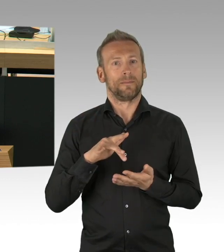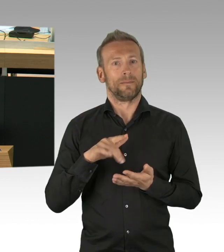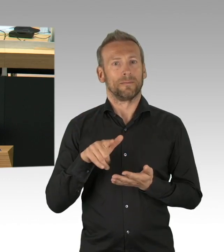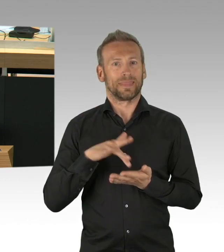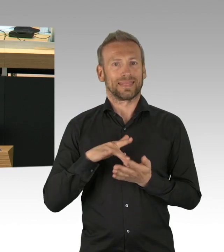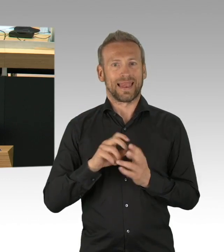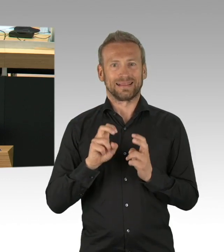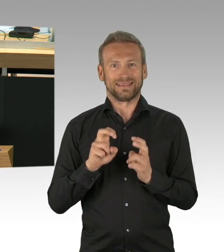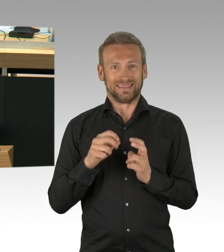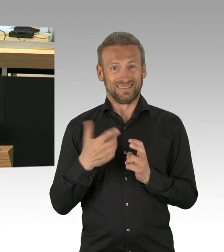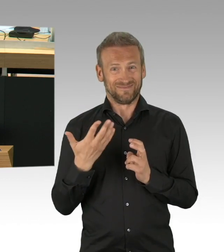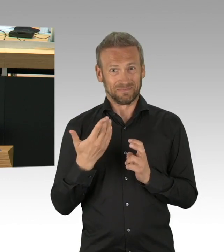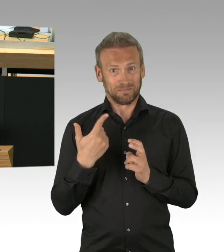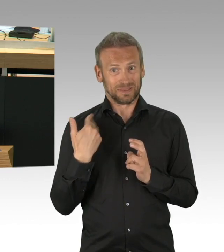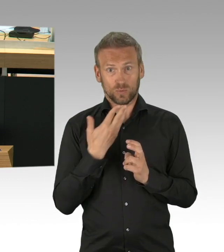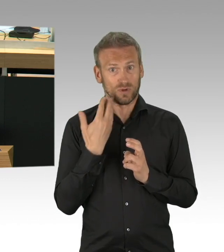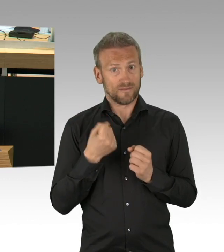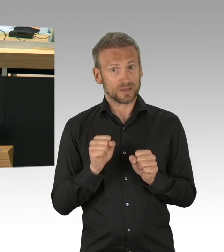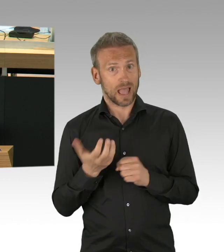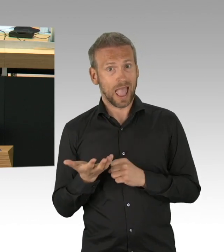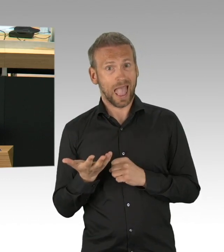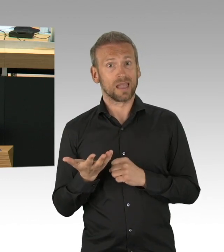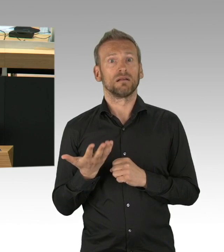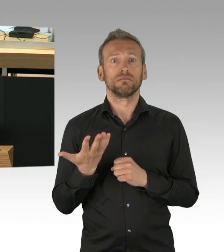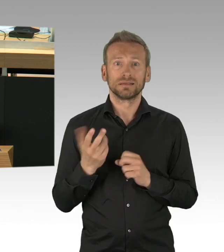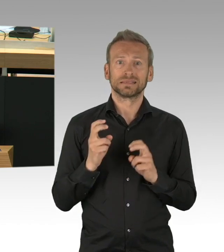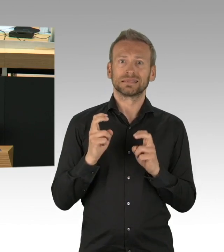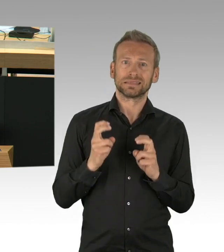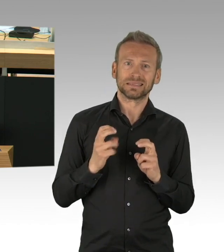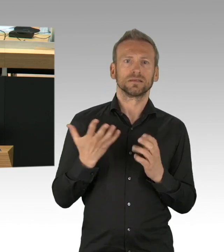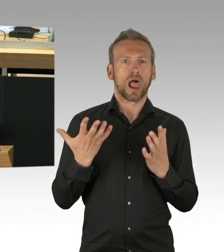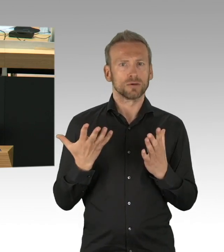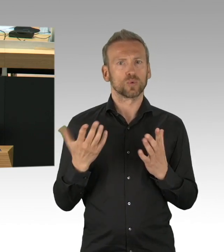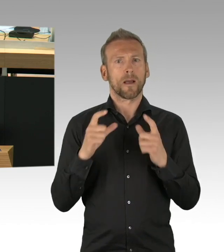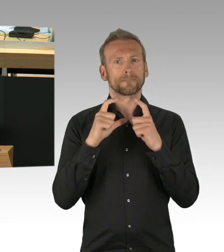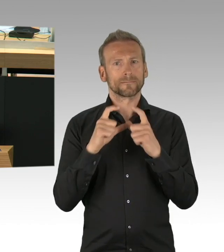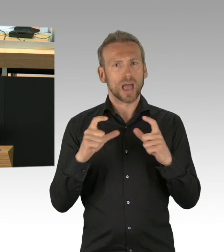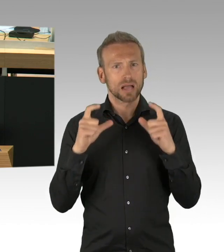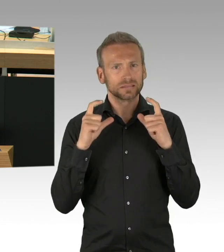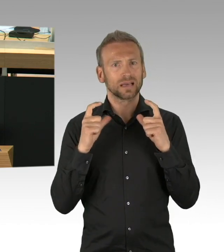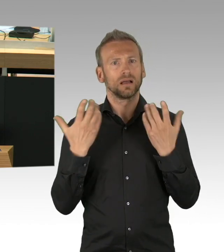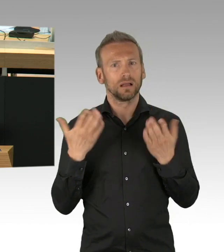und der Erfassung der Kontaktdaten weiterspielen lassen, hätten wir vor 2 Monaten damit angefangen und das erprobt,